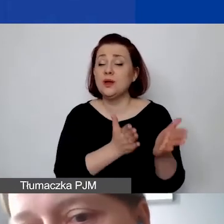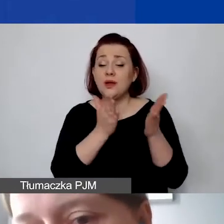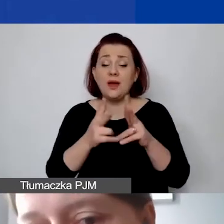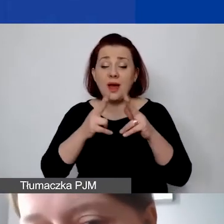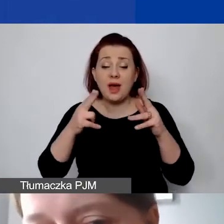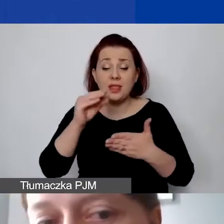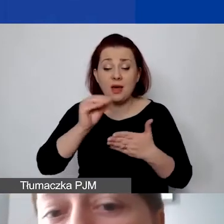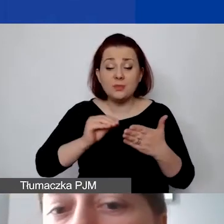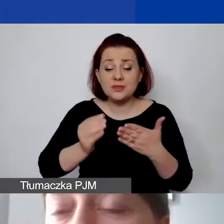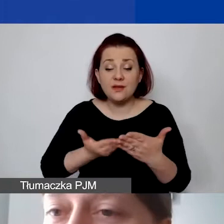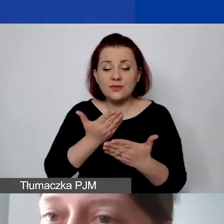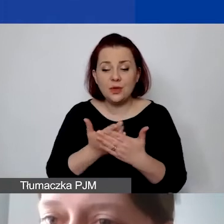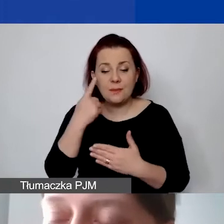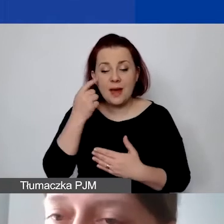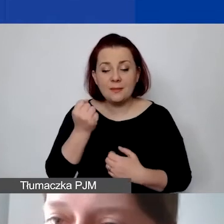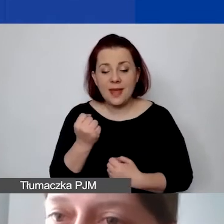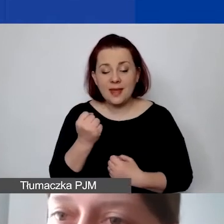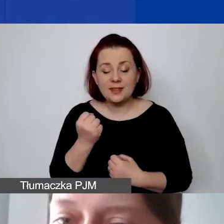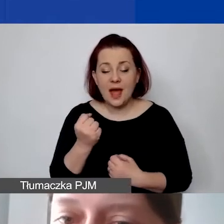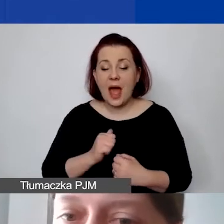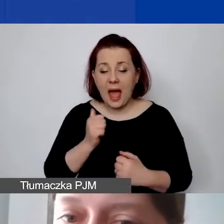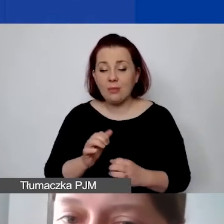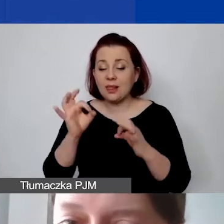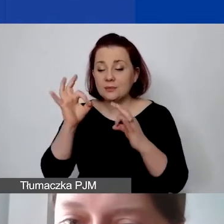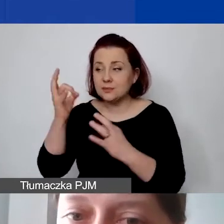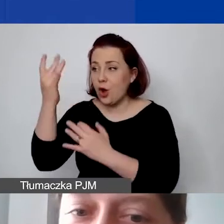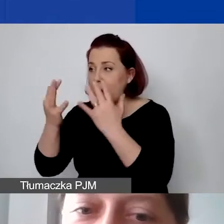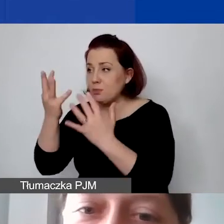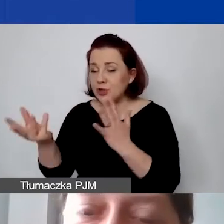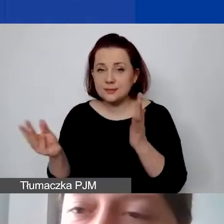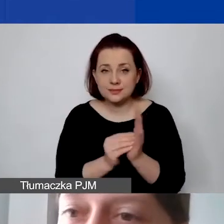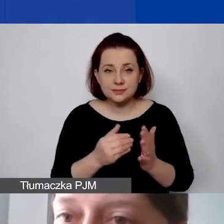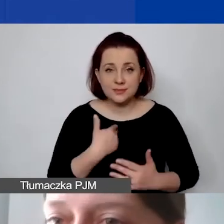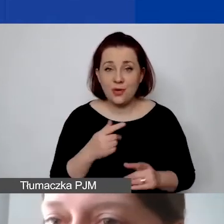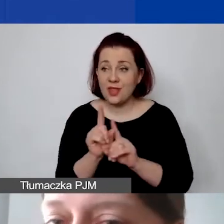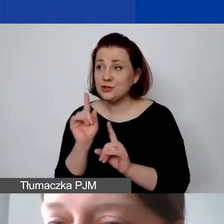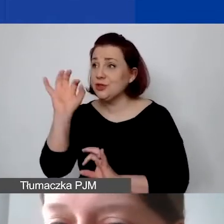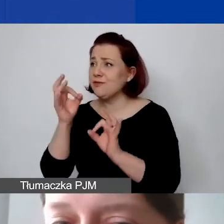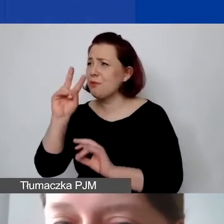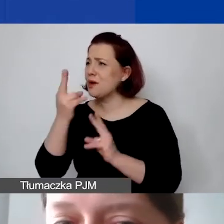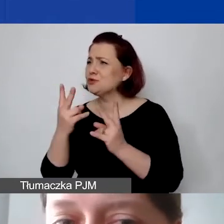zadbać o to, żeby znalazły się prawidłowa kalkulacja i informacja, skąd te 15% się wzięło.